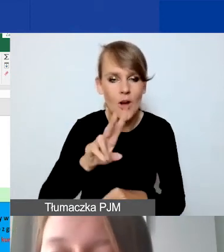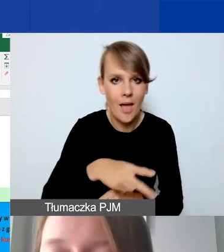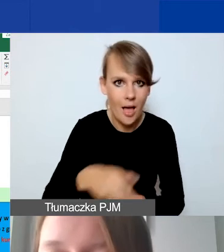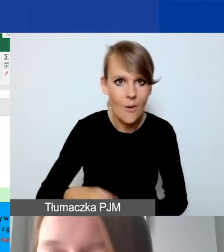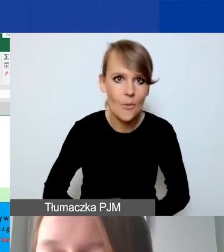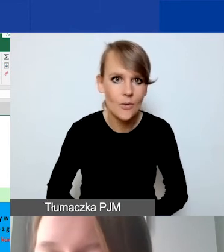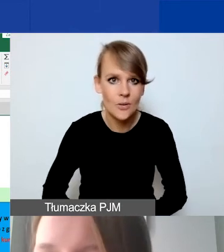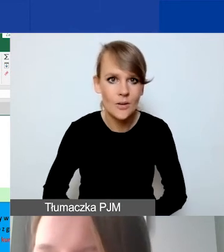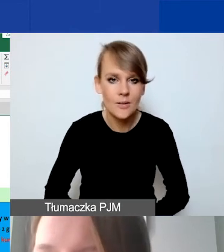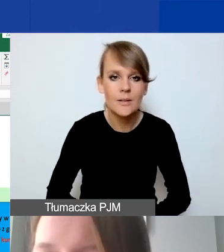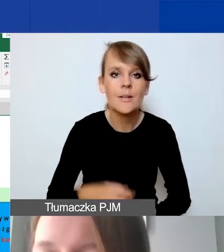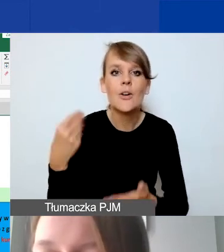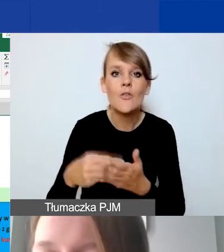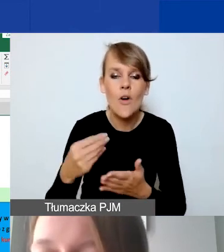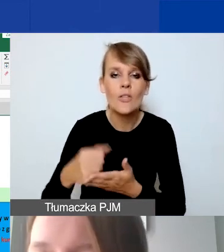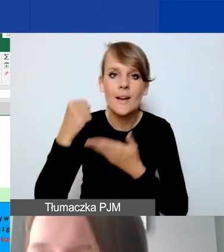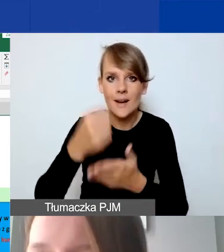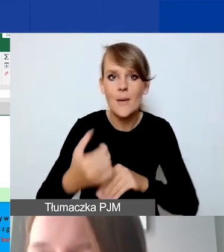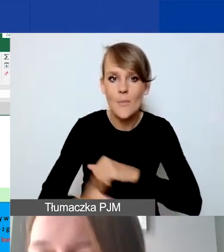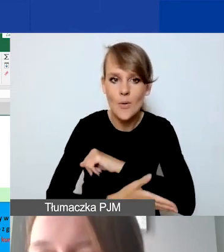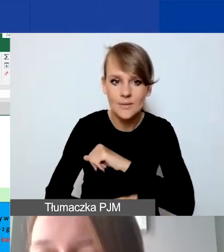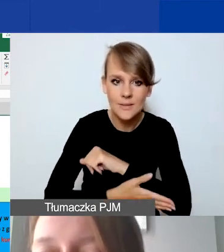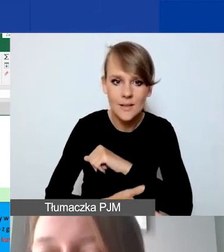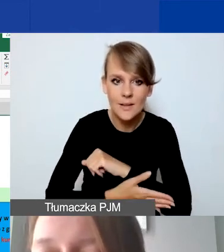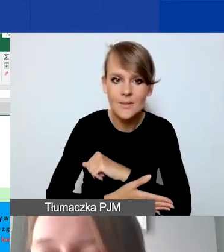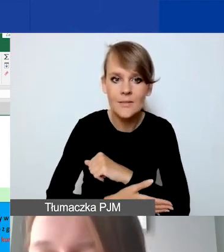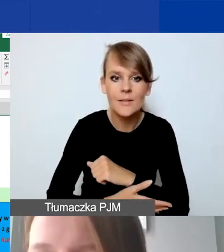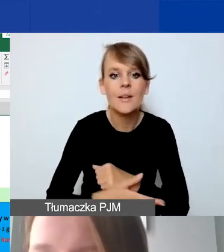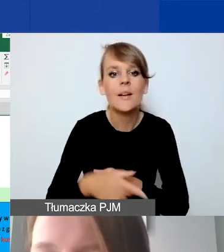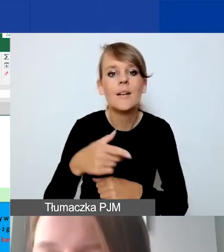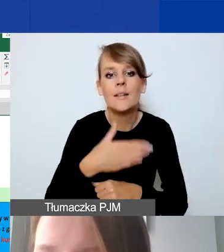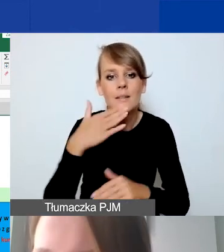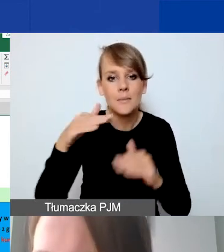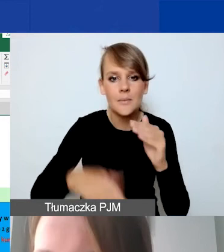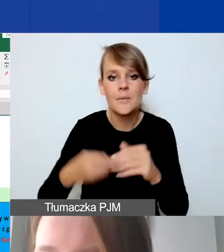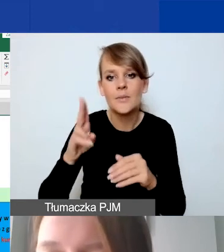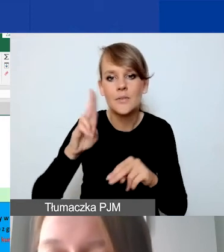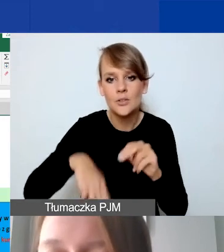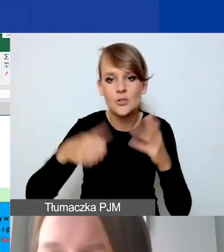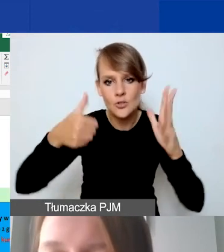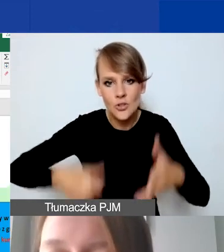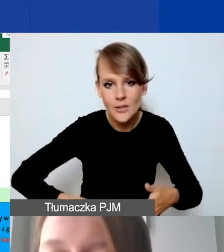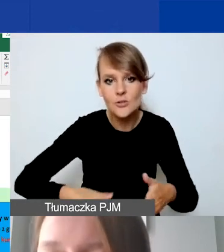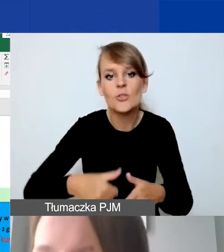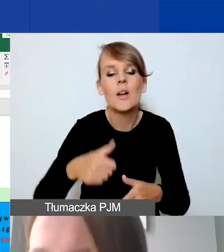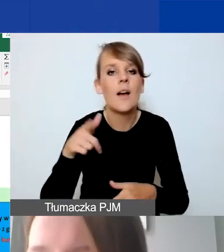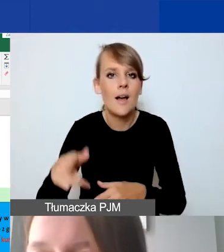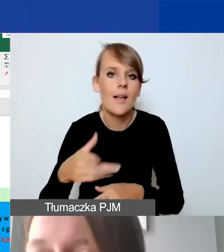Czy kwota grantu podstawowego jest nie mniejsza niż 6000 euro? I nie większa niż 5000 euro? Mamy "prawda".